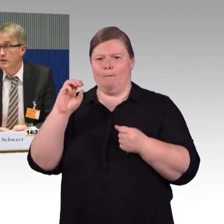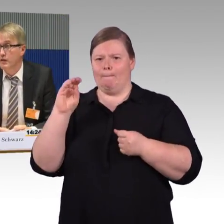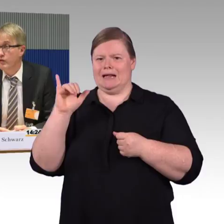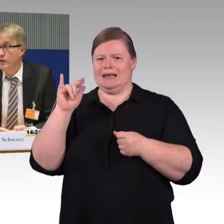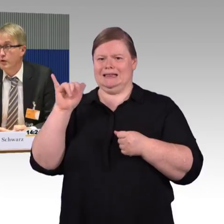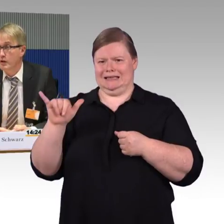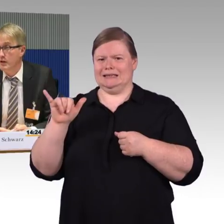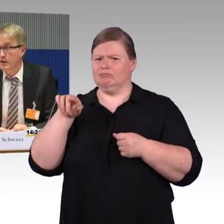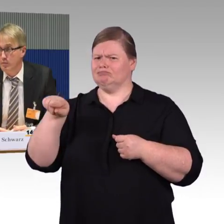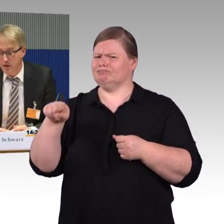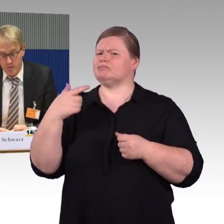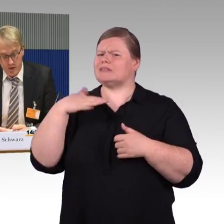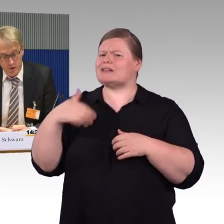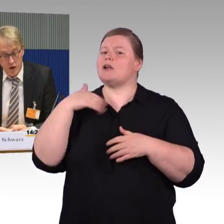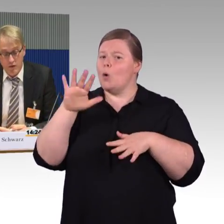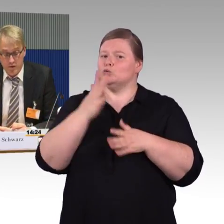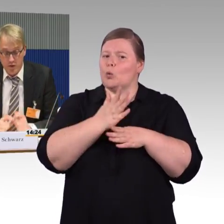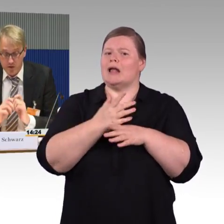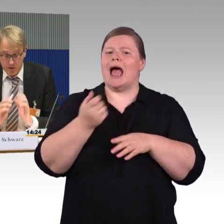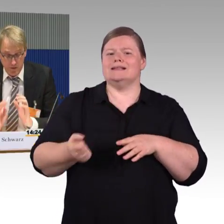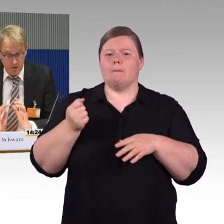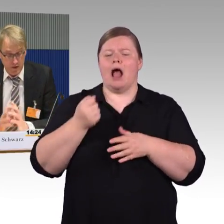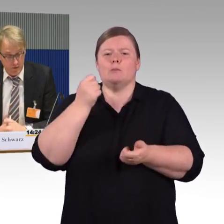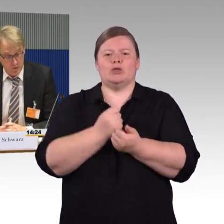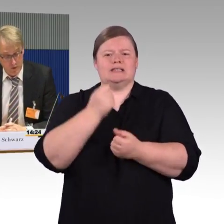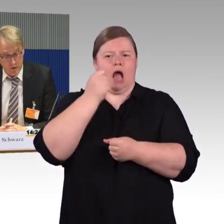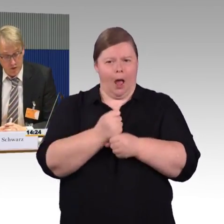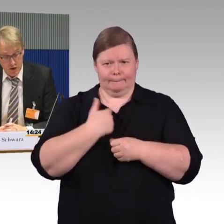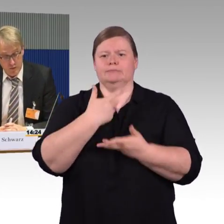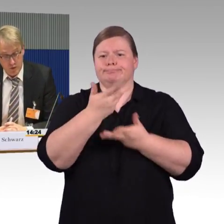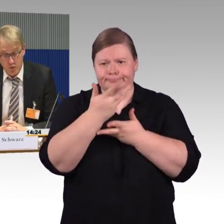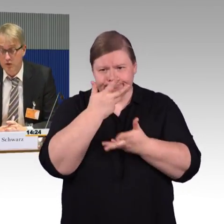dass es nächstes Jahr vier neue Linien in Betrieb nimmt, was wir grundsätzlich-wie gesagt, Wettbewerb auf der Schiene-begrüßen,